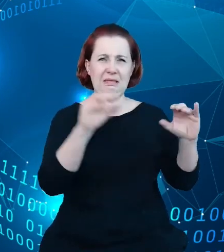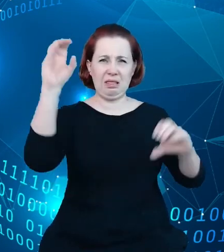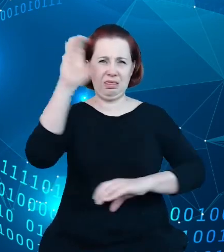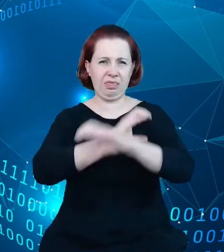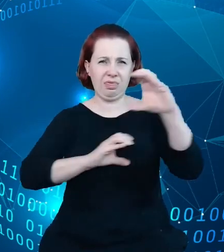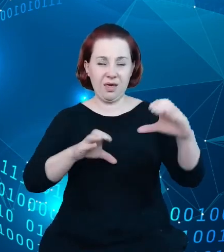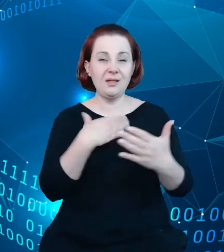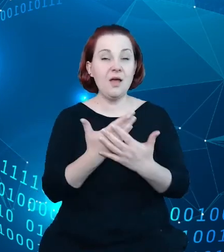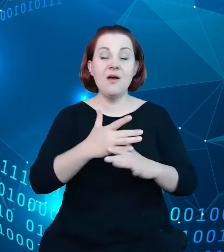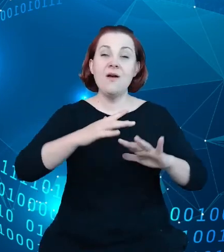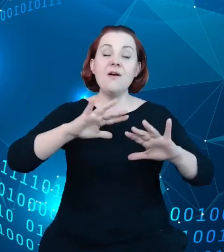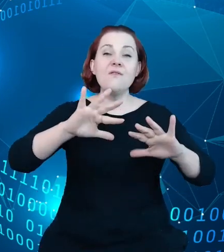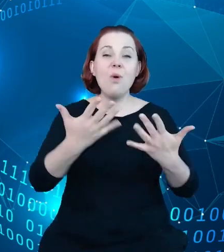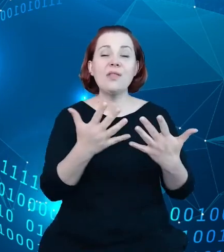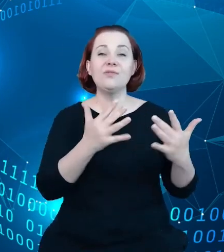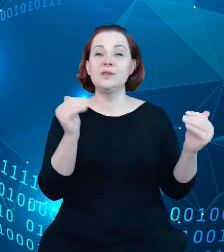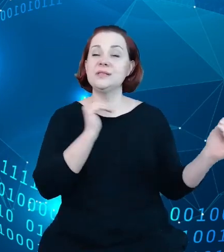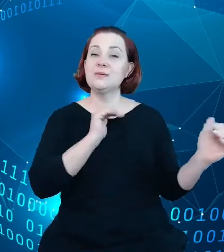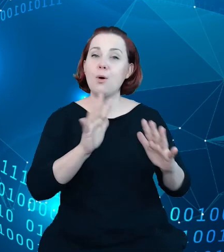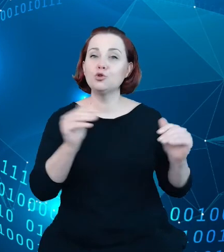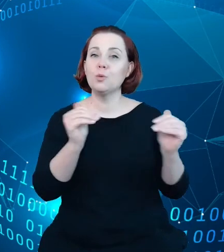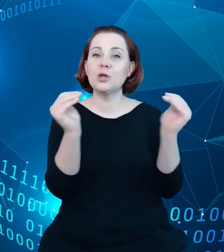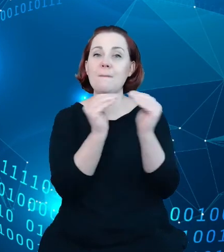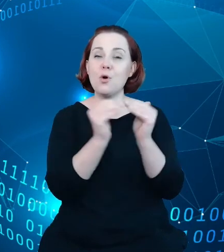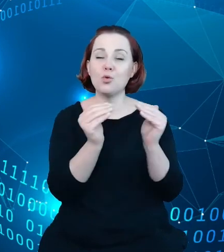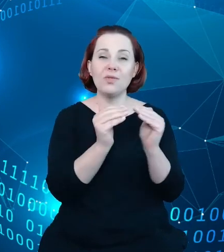można było porównać jakość danych gromadzonych w rejestrze z danymi